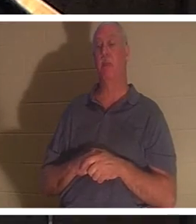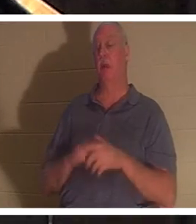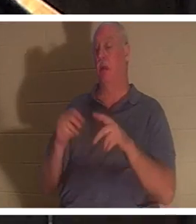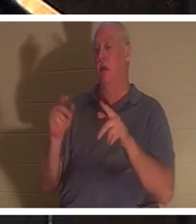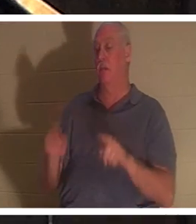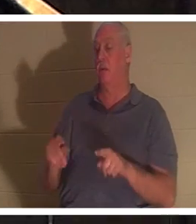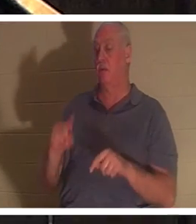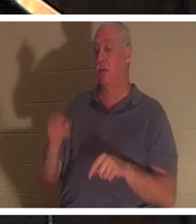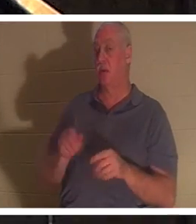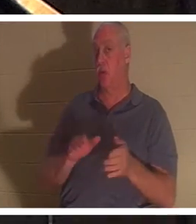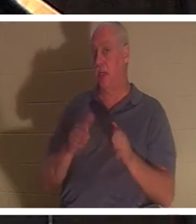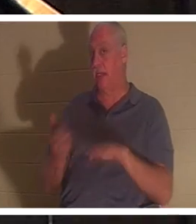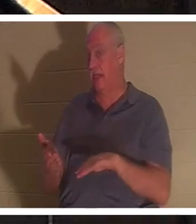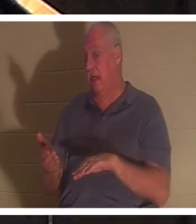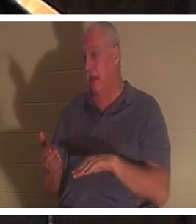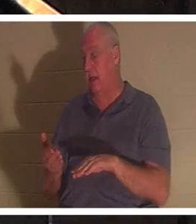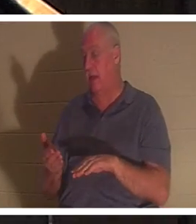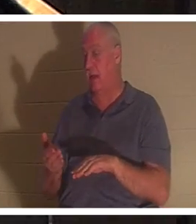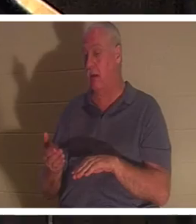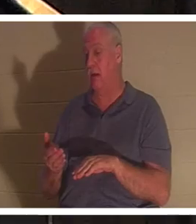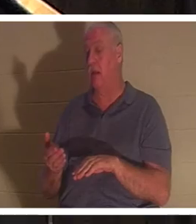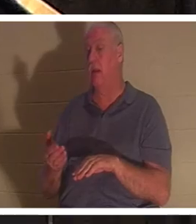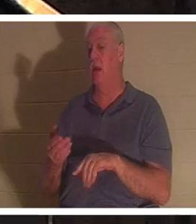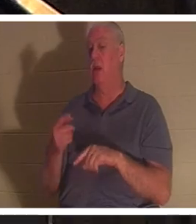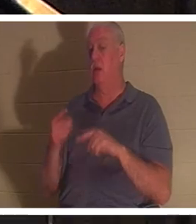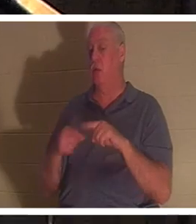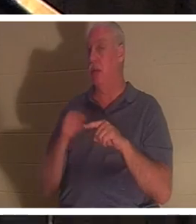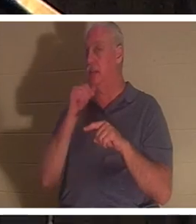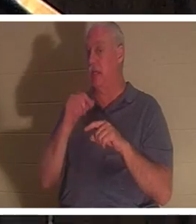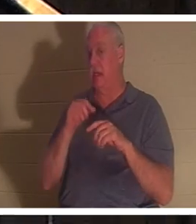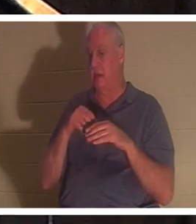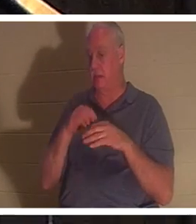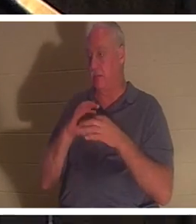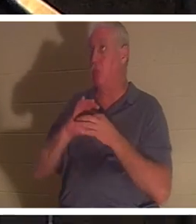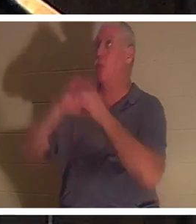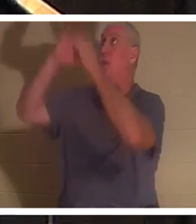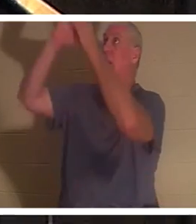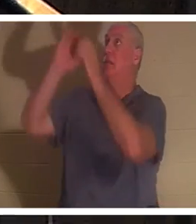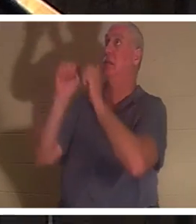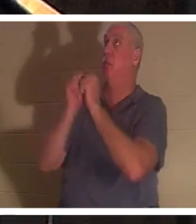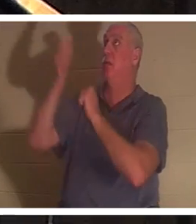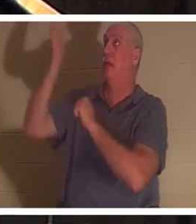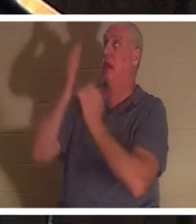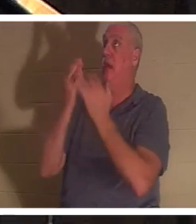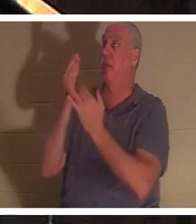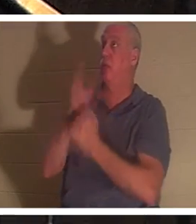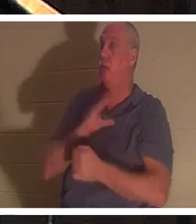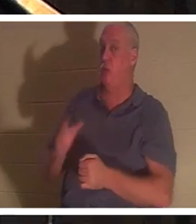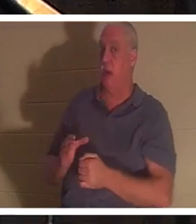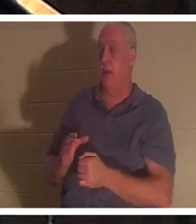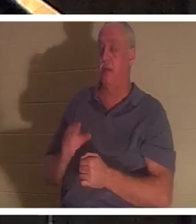जब उसने मसीह के माध्यम से, ईश्वर के साथ संबंध में प्रवेश नहीं किया है। इफिसियों अध्याय 2 और श्लोक